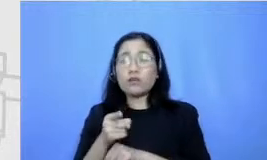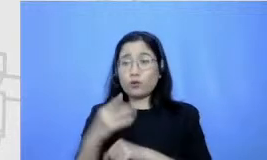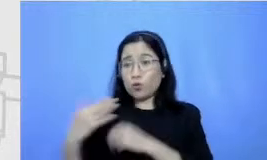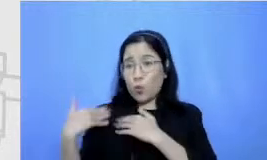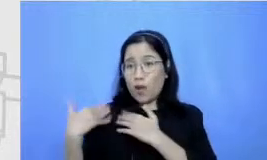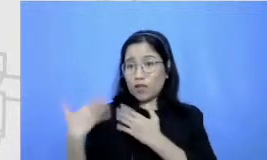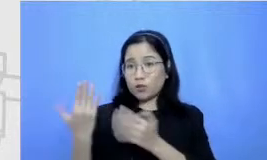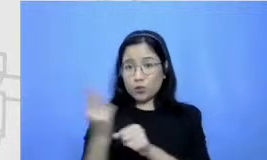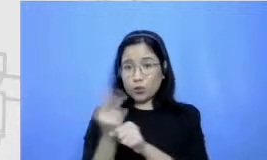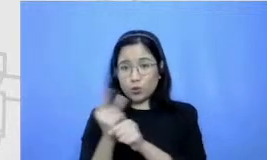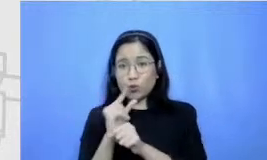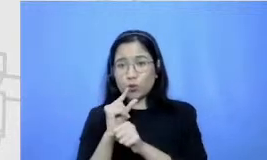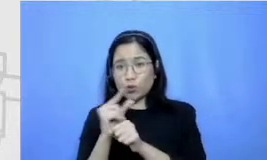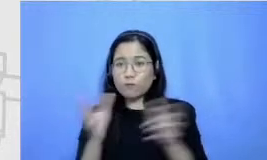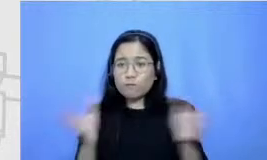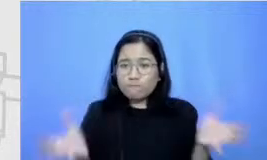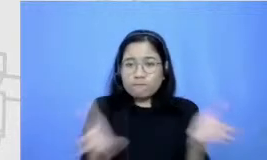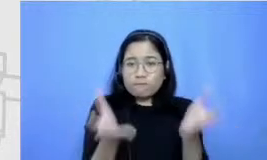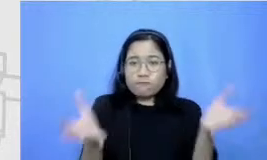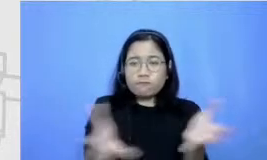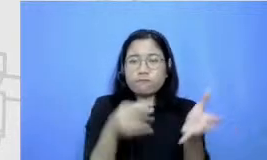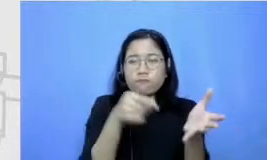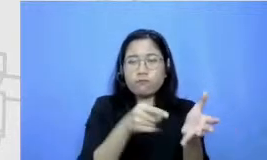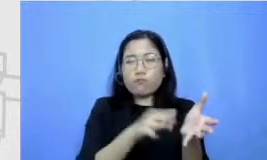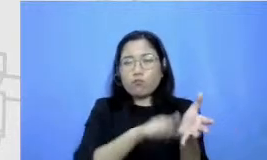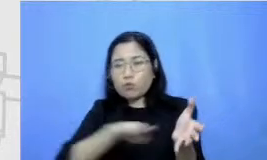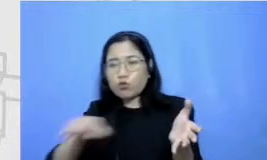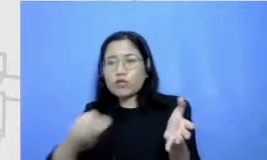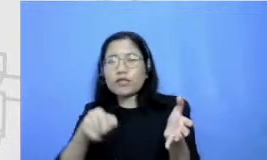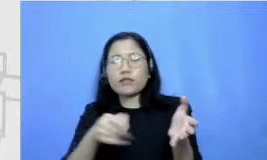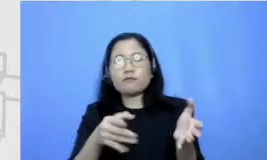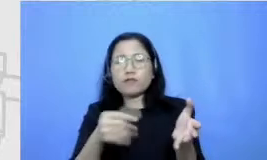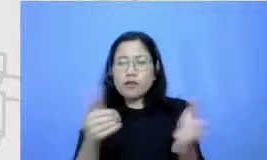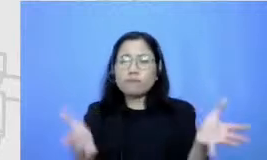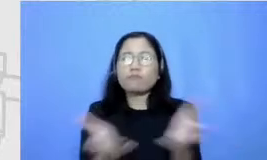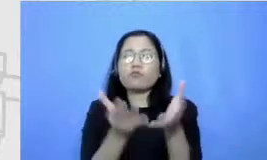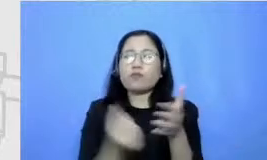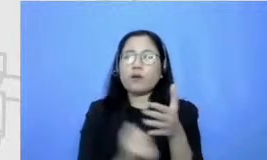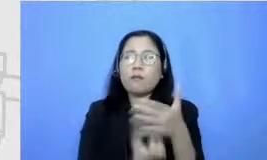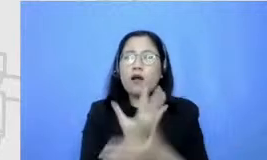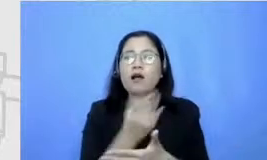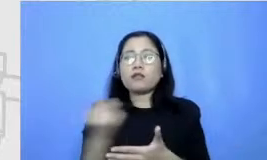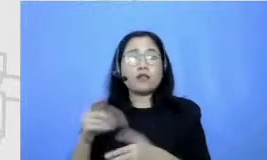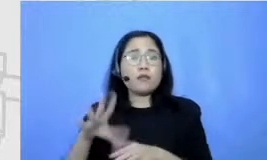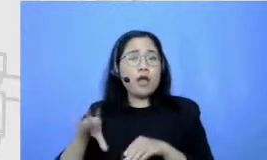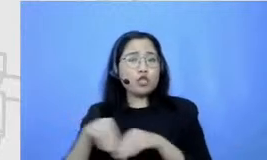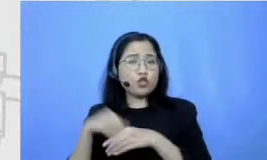menumbuhkembangkan hal-hal itu di anak didiknya termasuk juga untuk gurunya sendiri karena